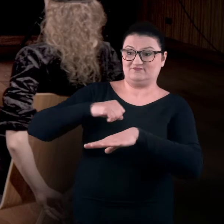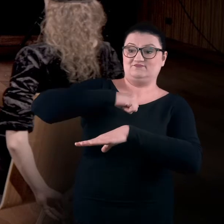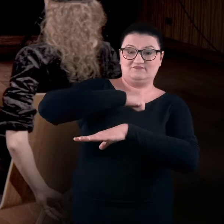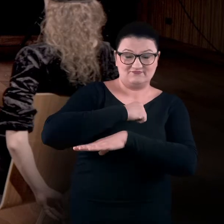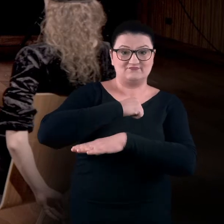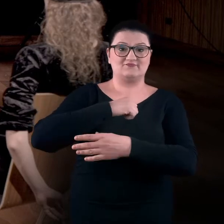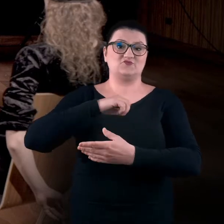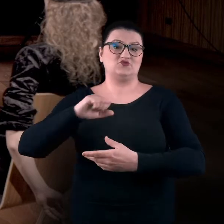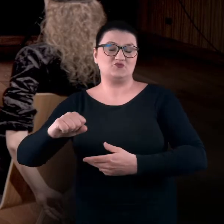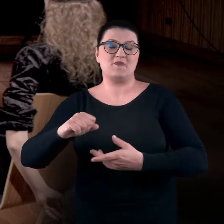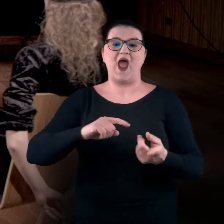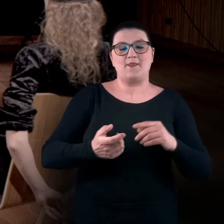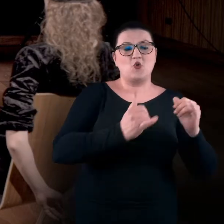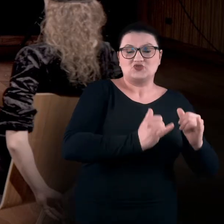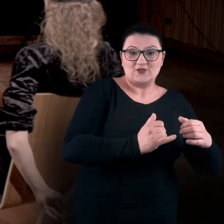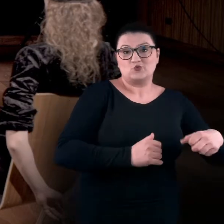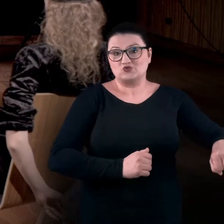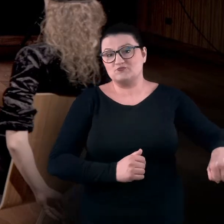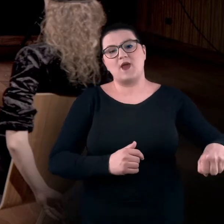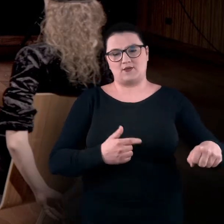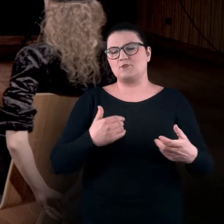albo jakieś krzesło, to absolutnie można się tym wspomagać.